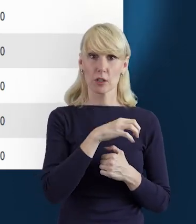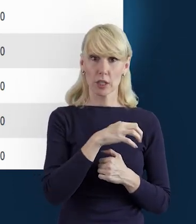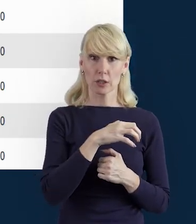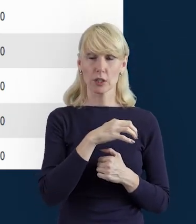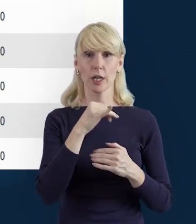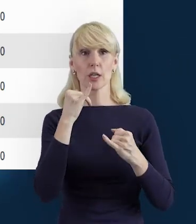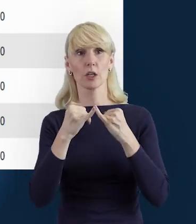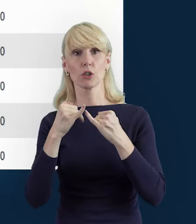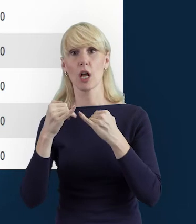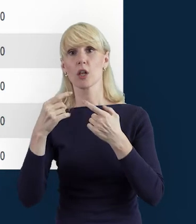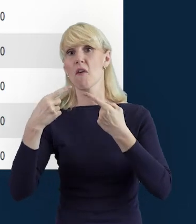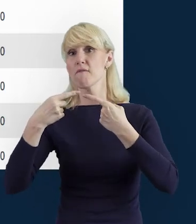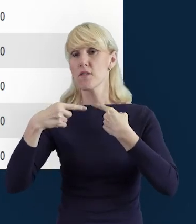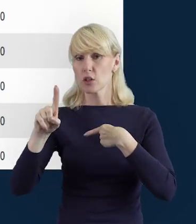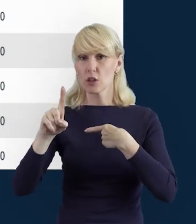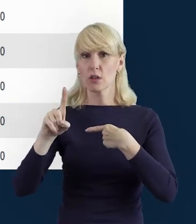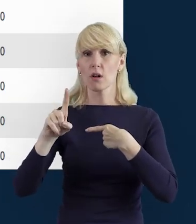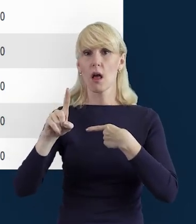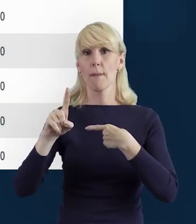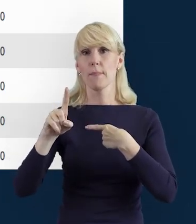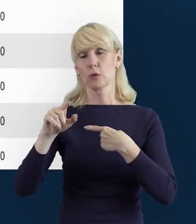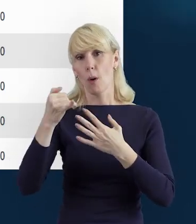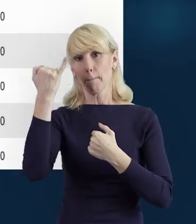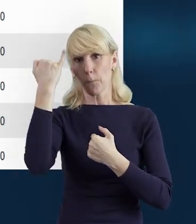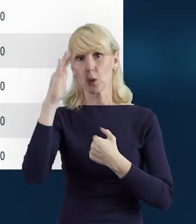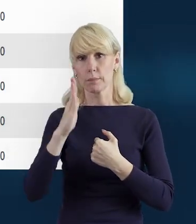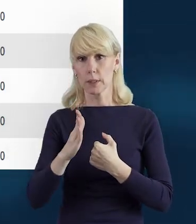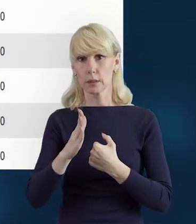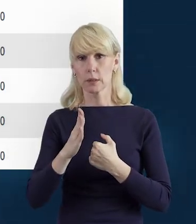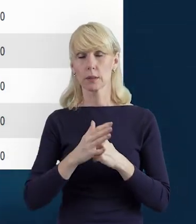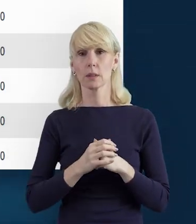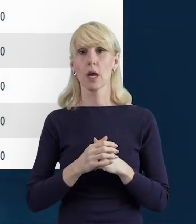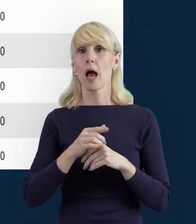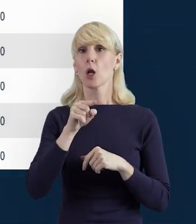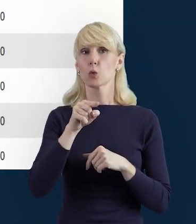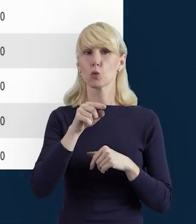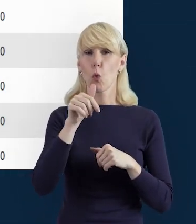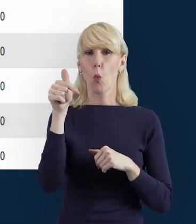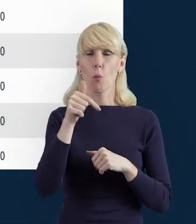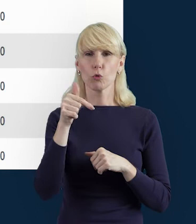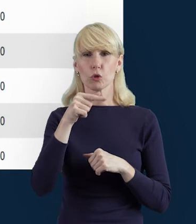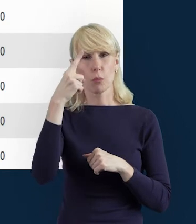Bazy Personelu, do Instytucji Pośredniczącej. Ale to jest takie miejsce, kiedy musimy się skoncentrować